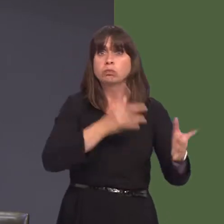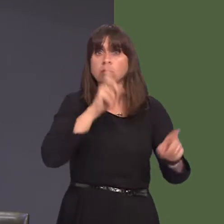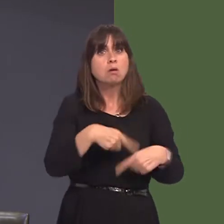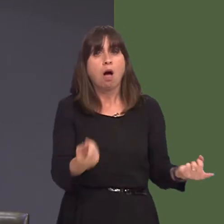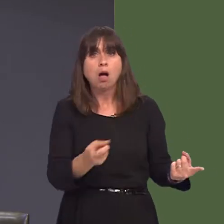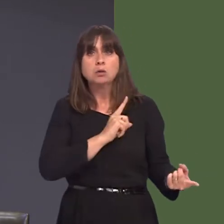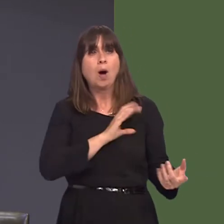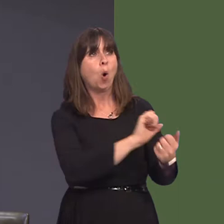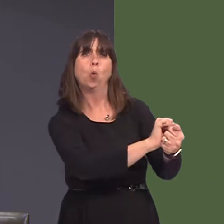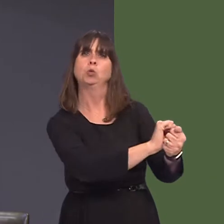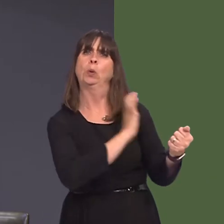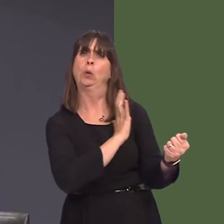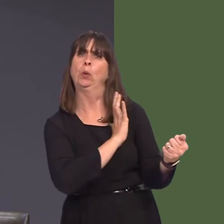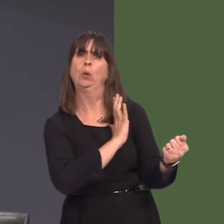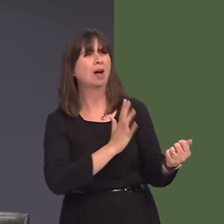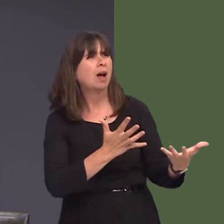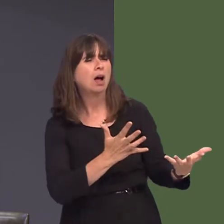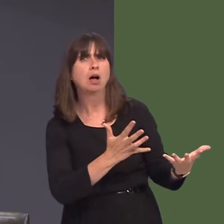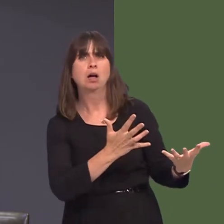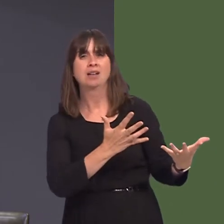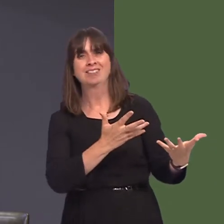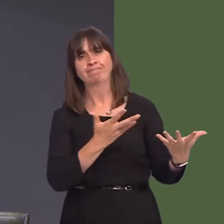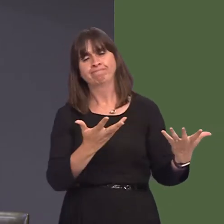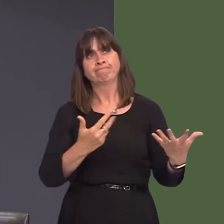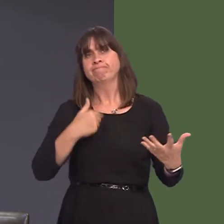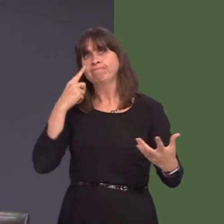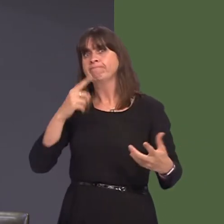am yr holl resymau rydw i wedi eu rhestru yn flaenorol yn fy nghwestiwn i Ysgrifennydd